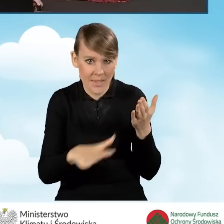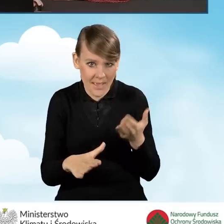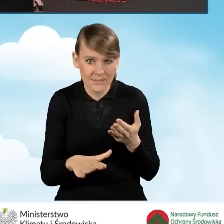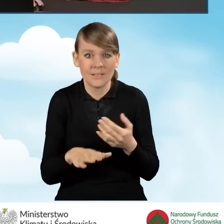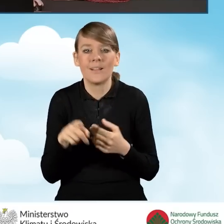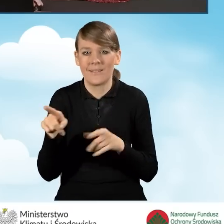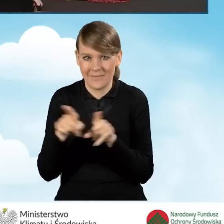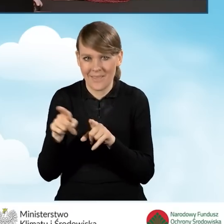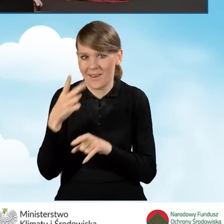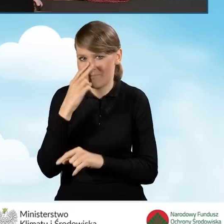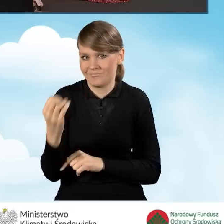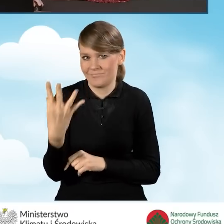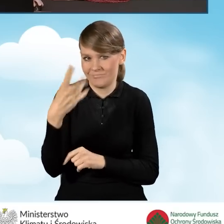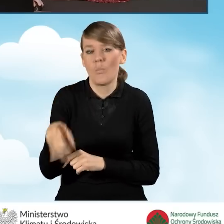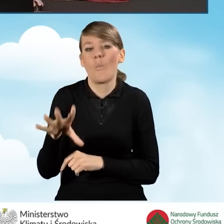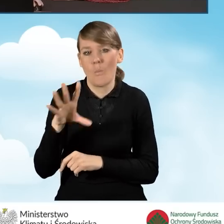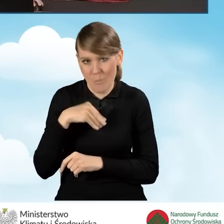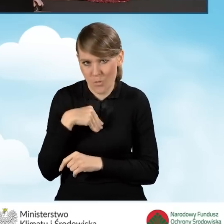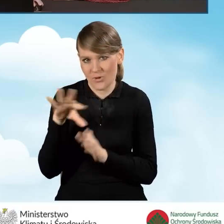również to pole nam się wyświetla jest możliwe do zaznaczenia,